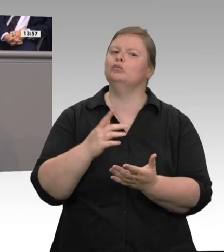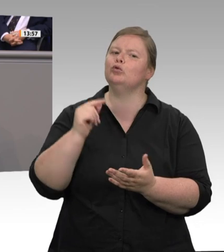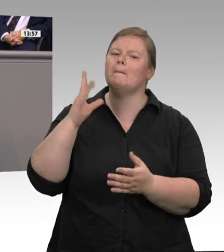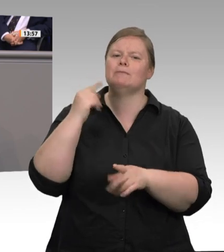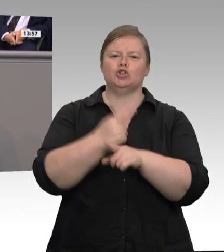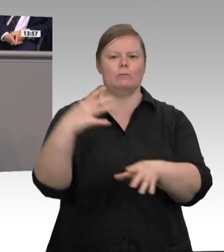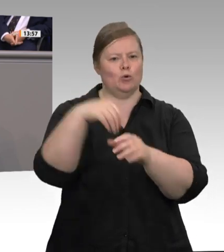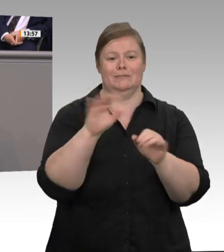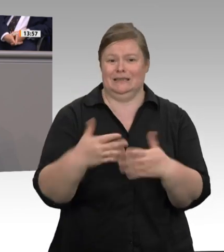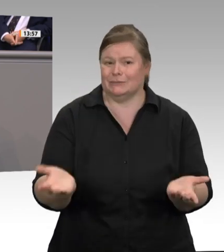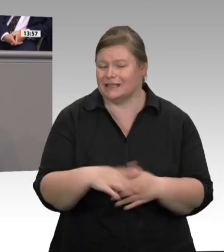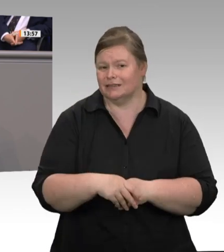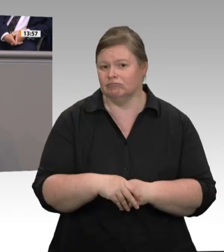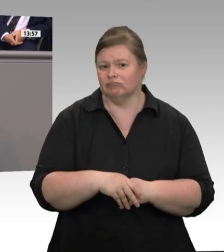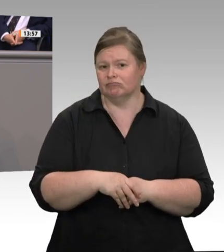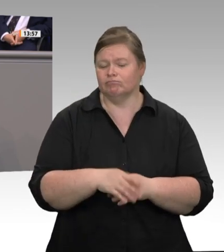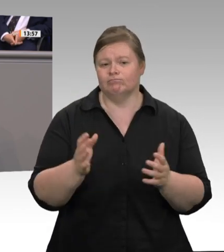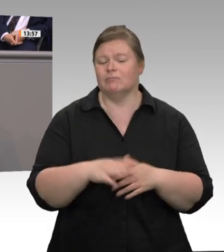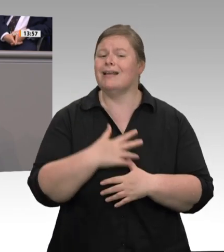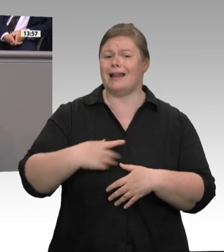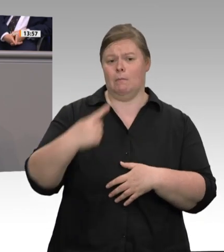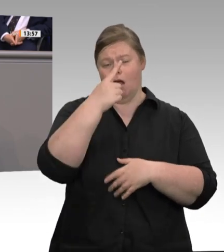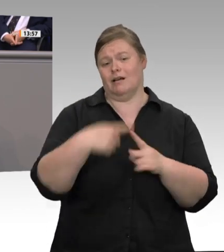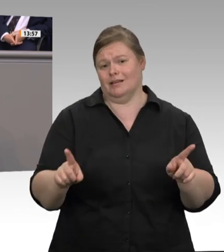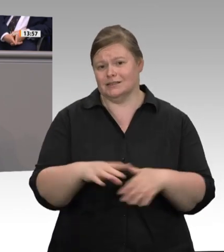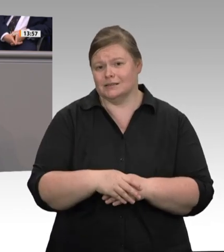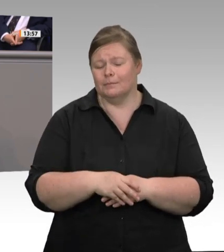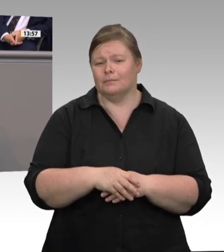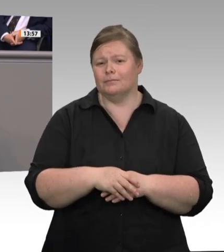Jetzt liest man, dass Dänemarks Fleischindustrie in den letzten 15 bis 20